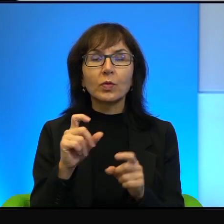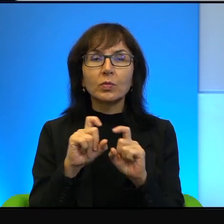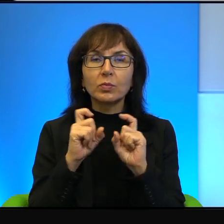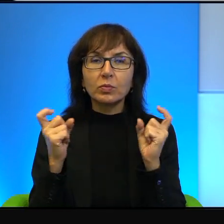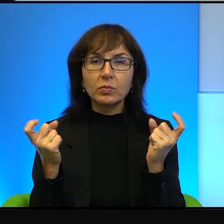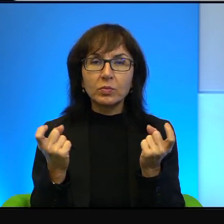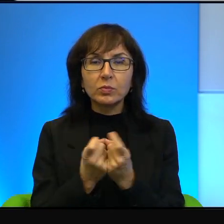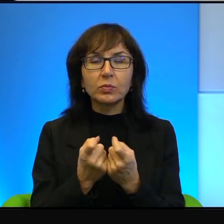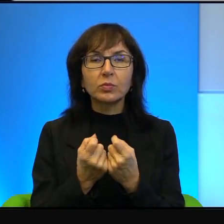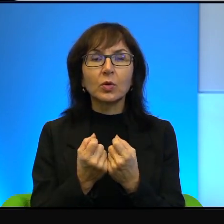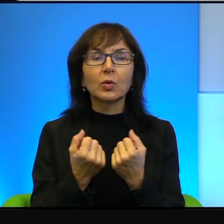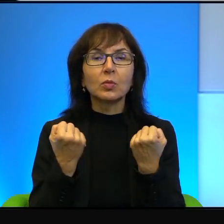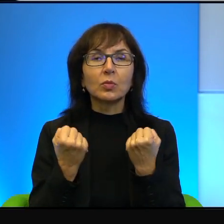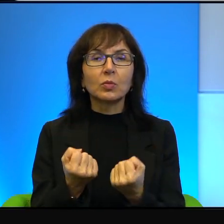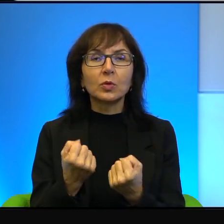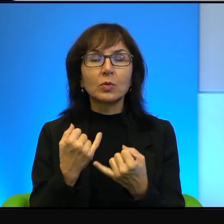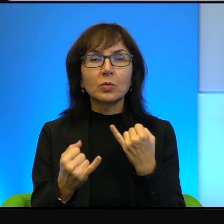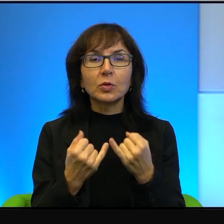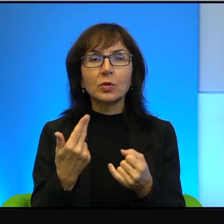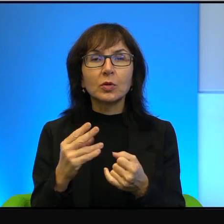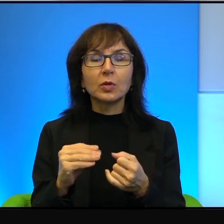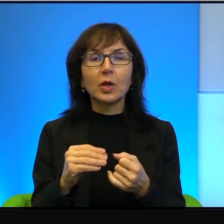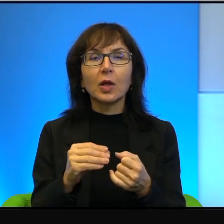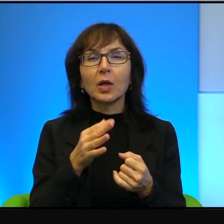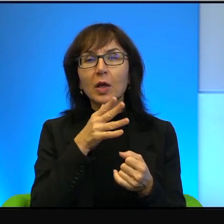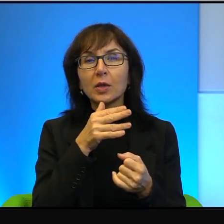że gdyby nie izraelczycy, gdyby nie izraelskie fundacje,